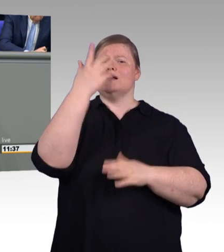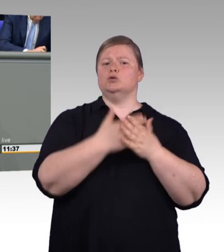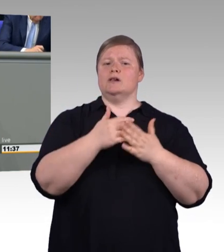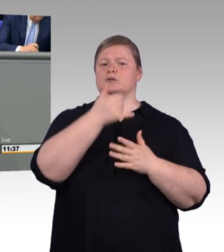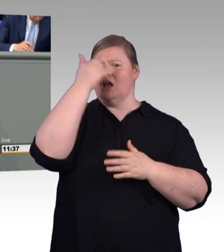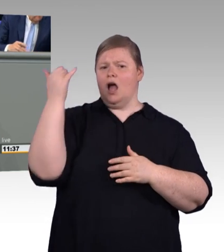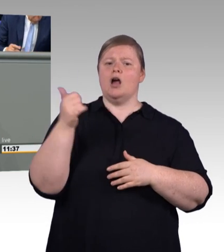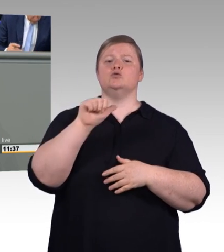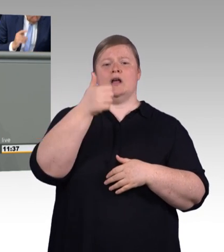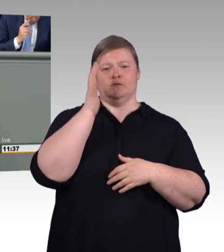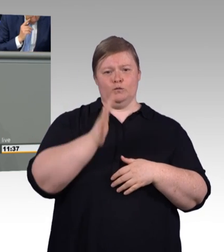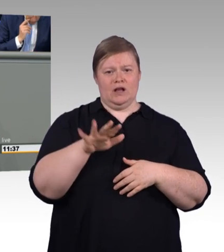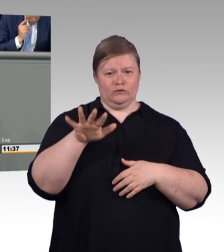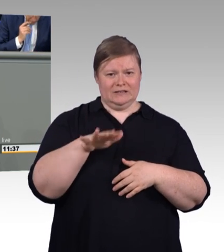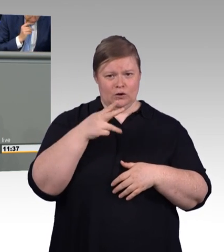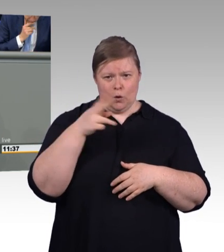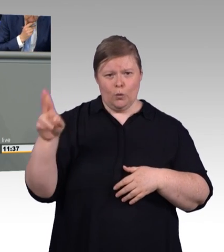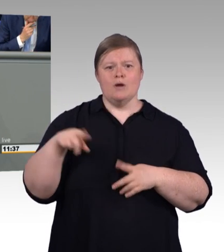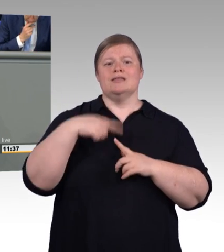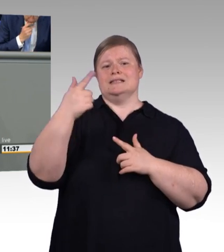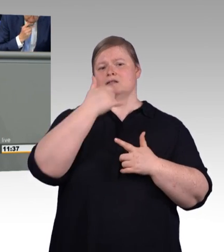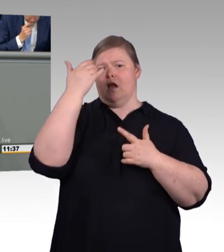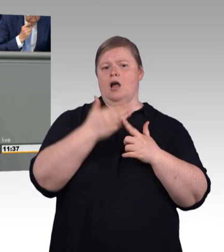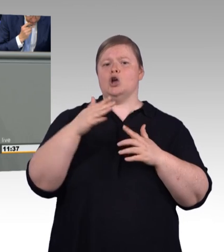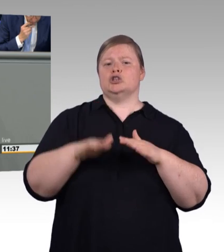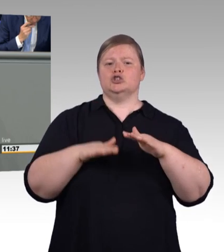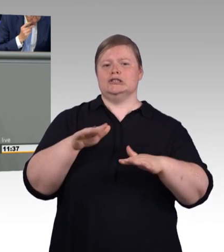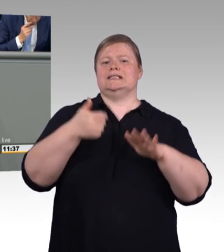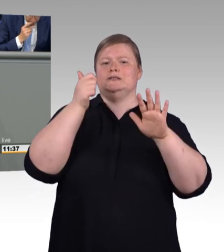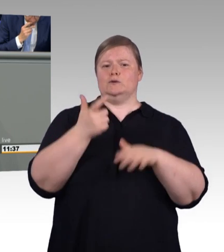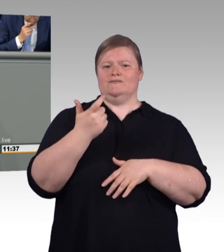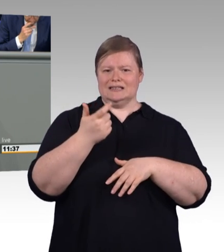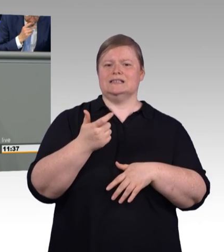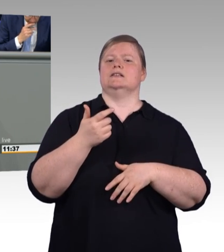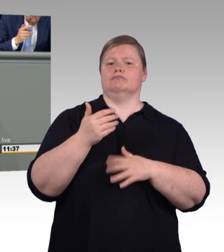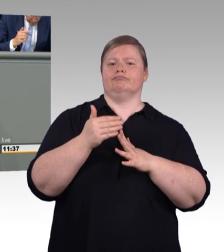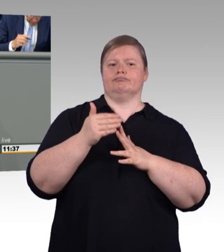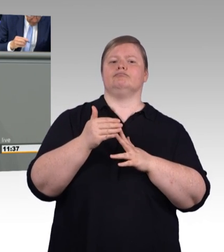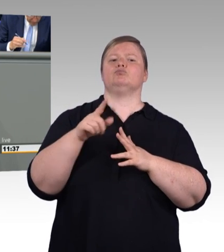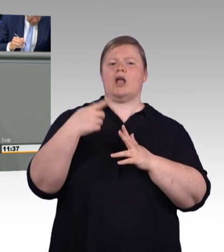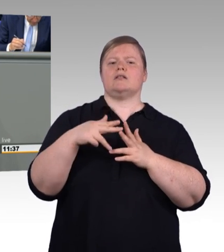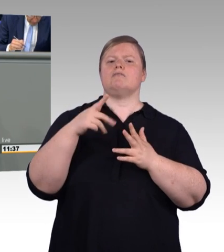das war aber auch zu erwarten. Über Ihre Anträge werden wir dann im Ausschuss ja auch noch ausführlicher sprechen können.